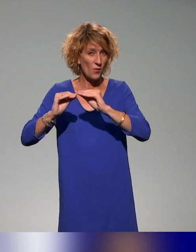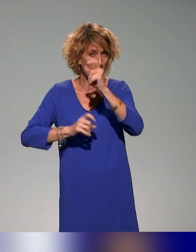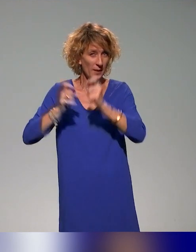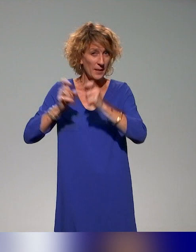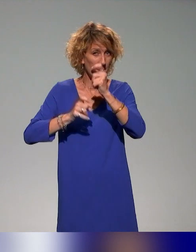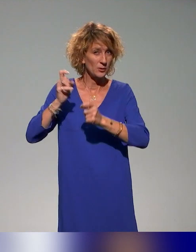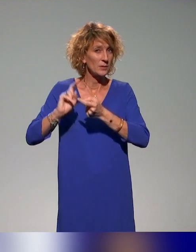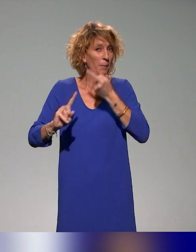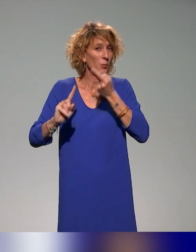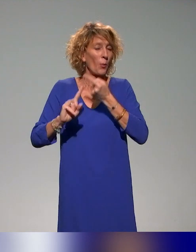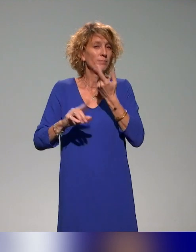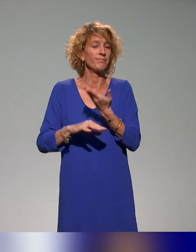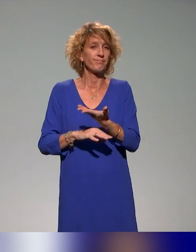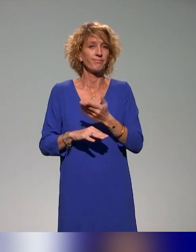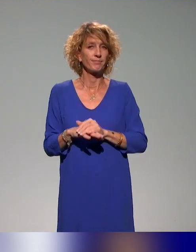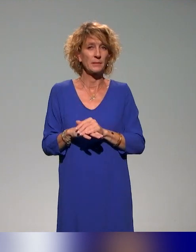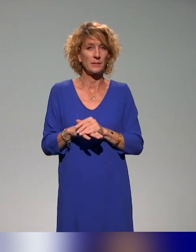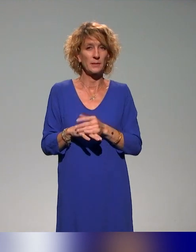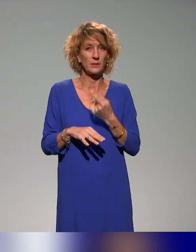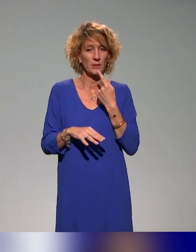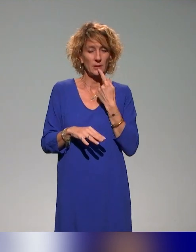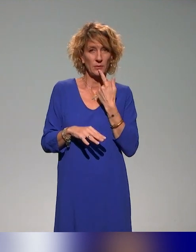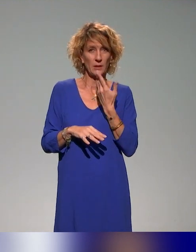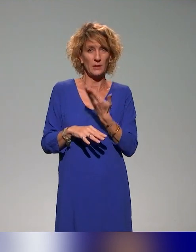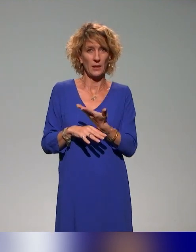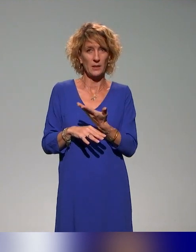l'enseignement. On est bien sur cette dimension qui revenait dans les présentations